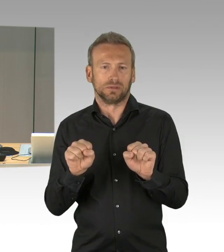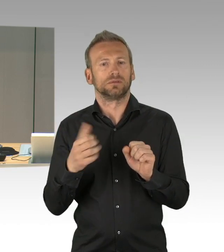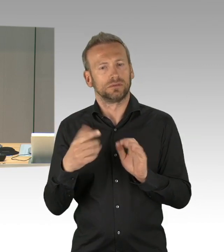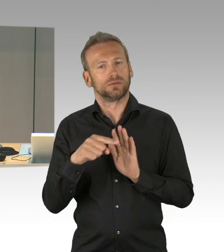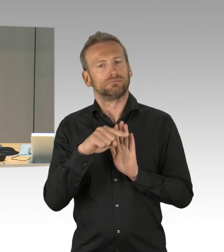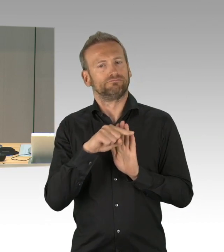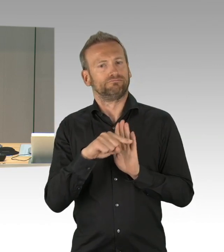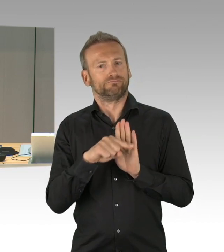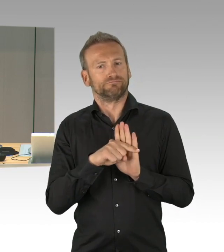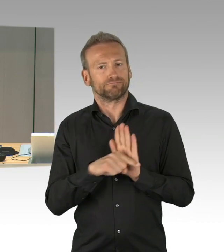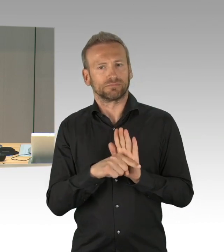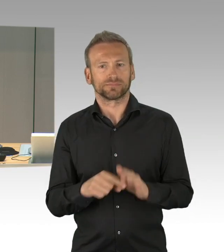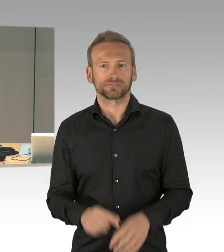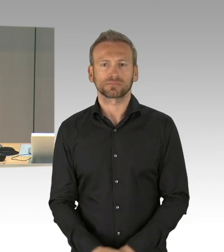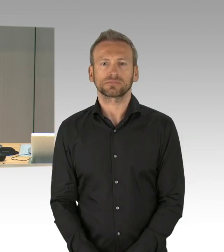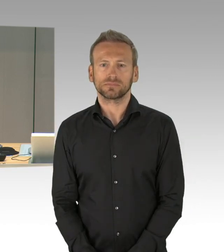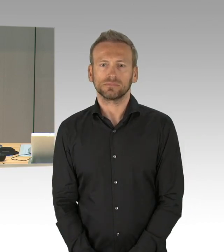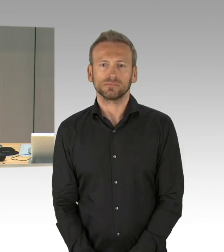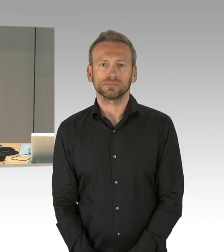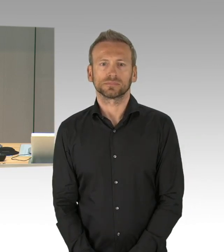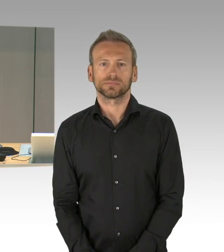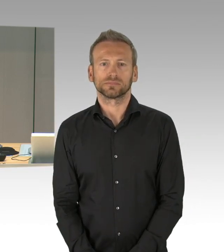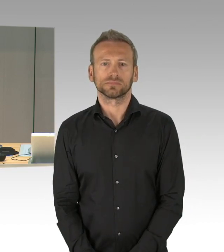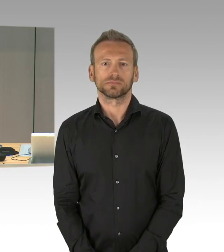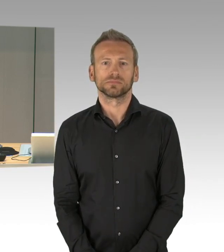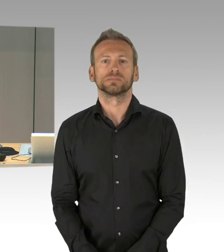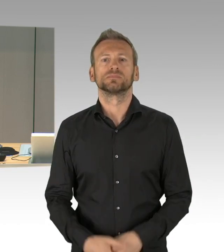der Fraktion der CDU verständigt auf Durchführung einer aktuellen Stunde zum Thema